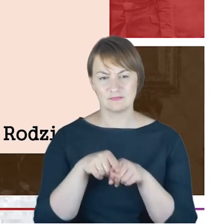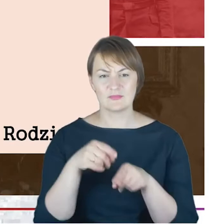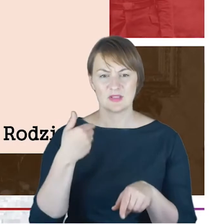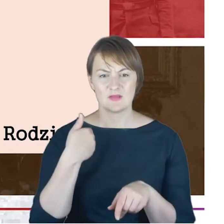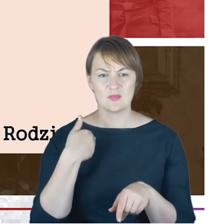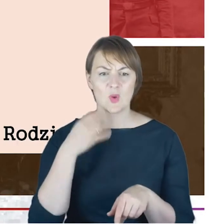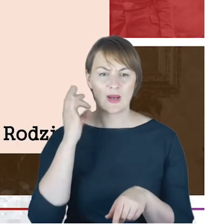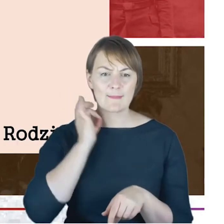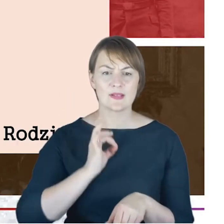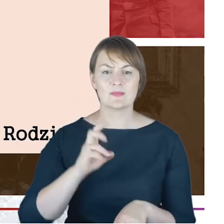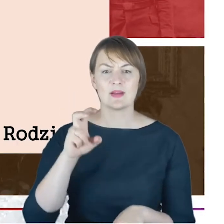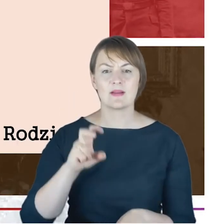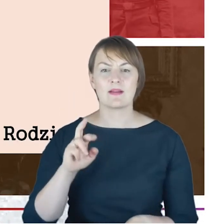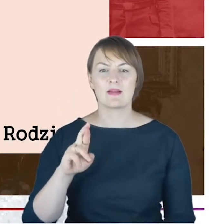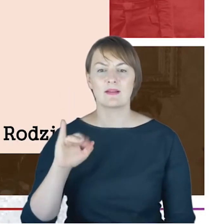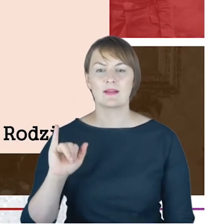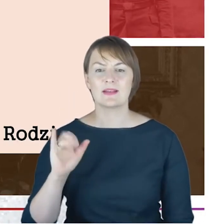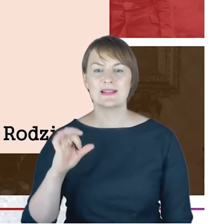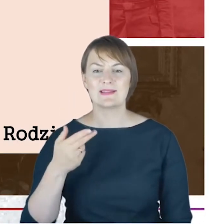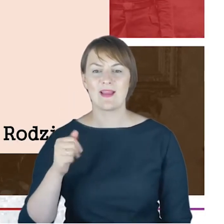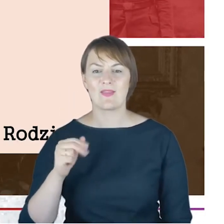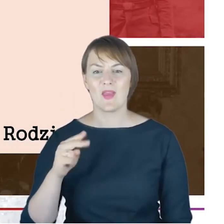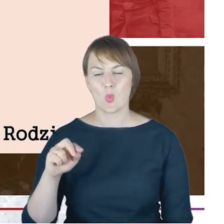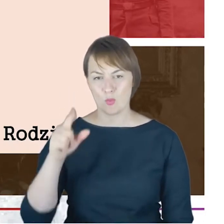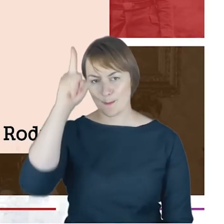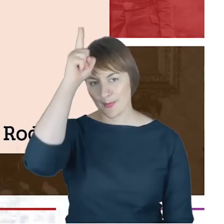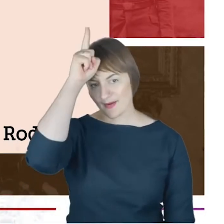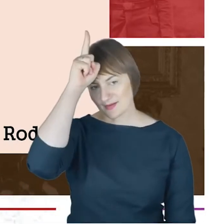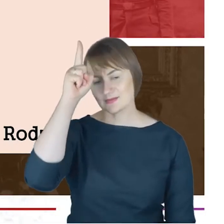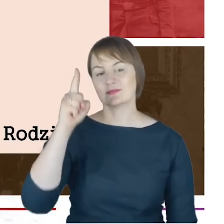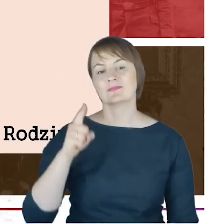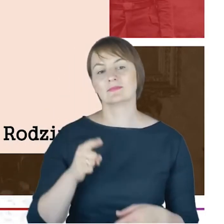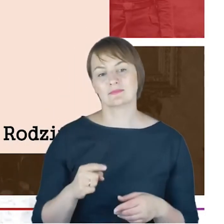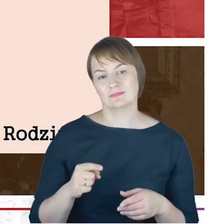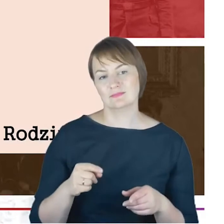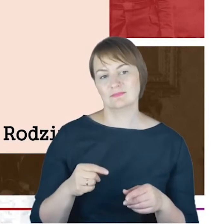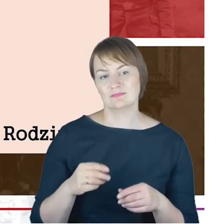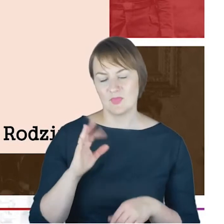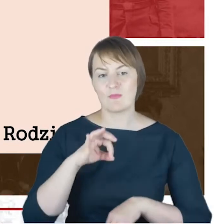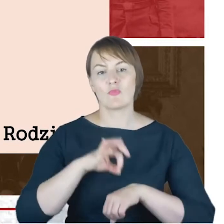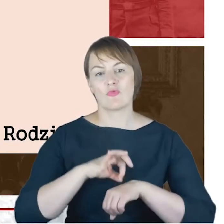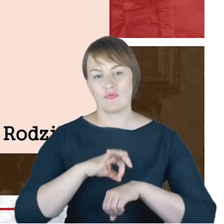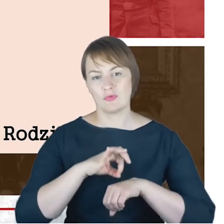studiującym w Berlinie, doktoryzującym się na Uniwersytecie w Halle.